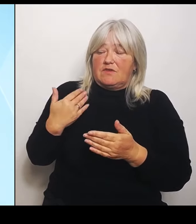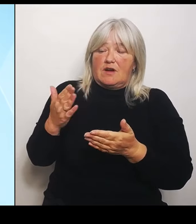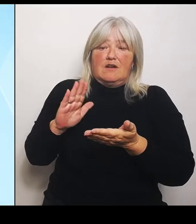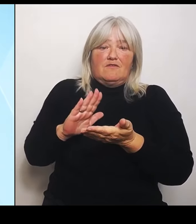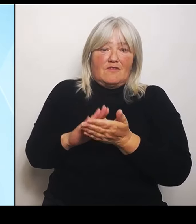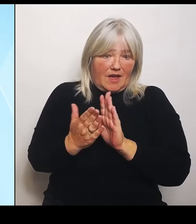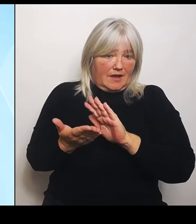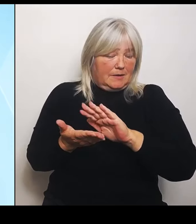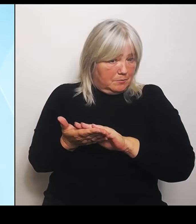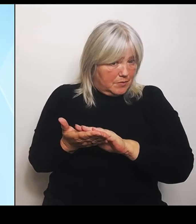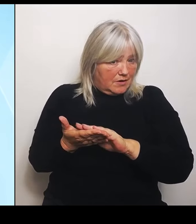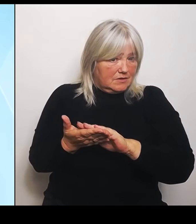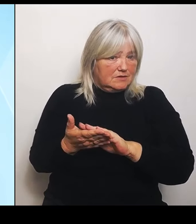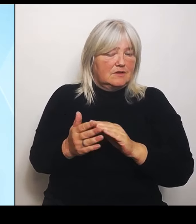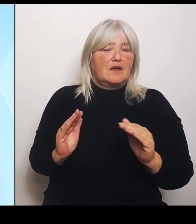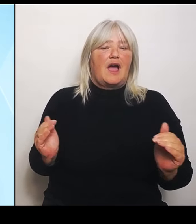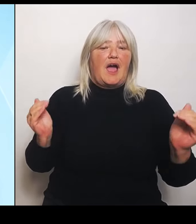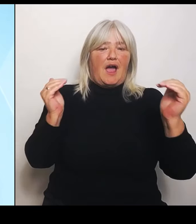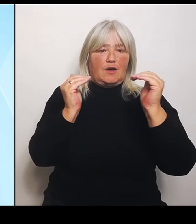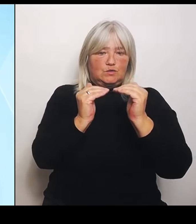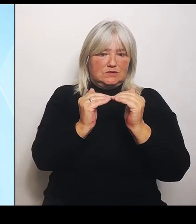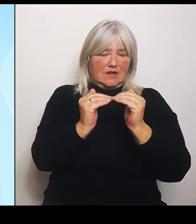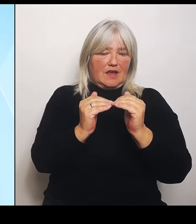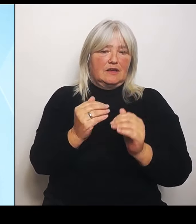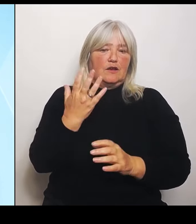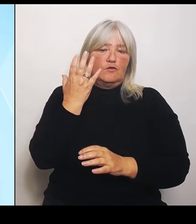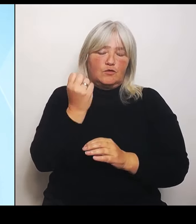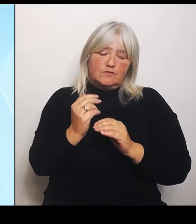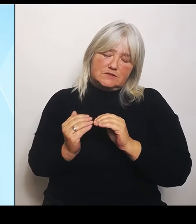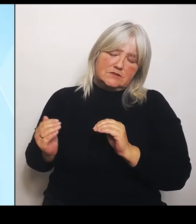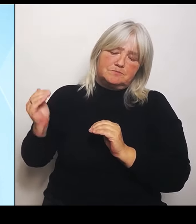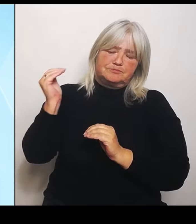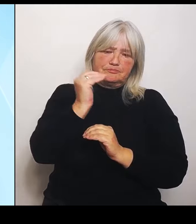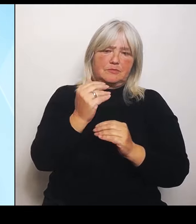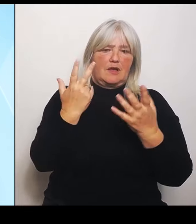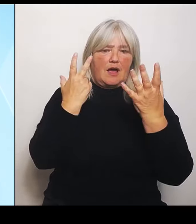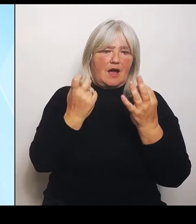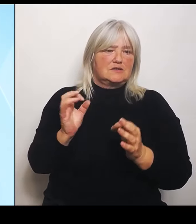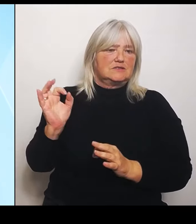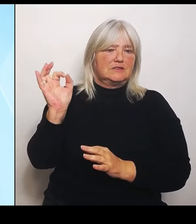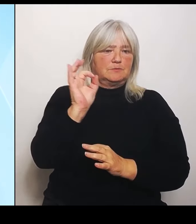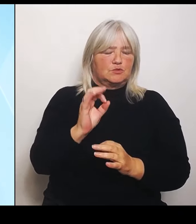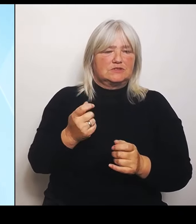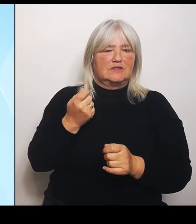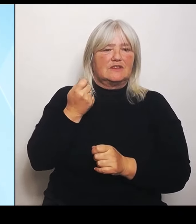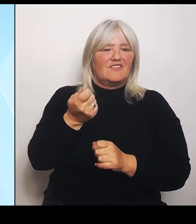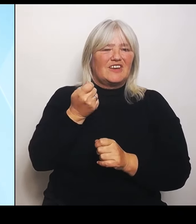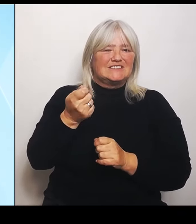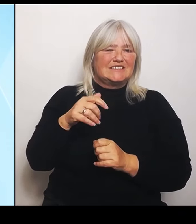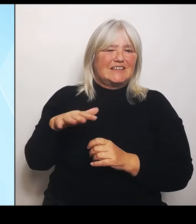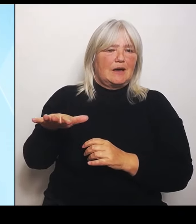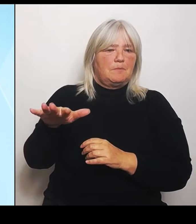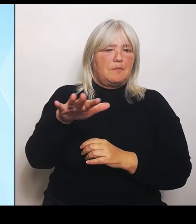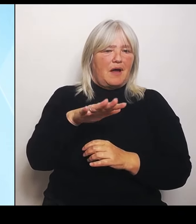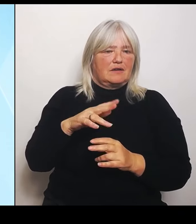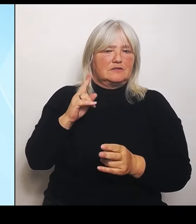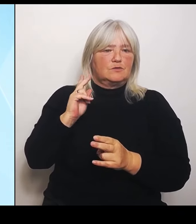80 % der Versicherbaren, der nicht versicherbaren Schäden erhöht und gleichzeitig die Obergrenze aufgehoben.